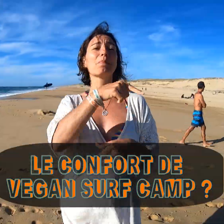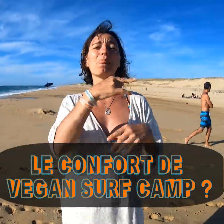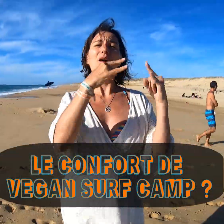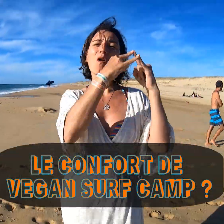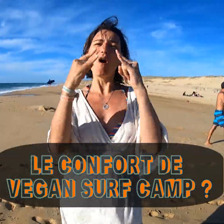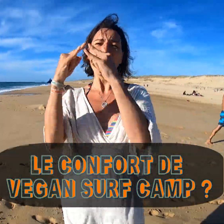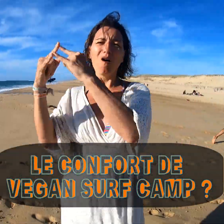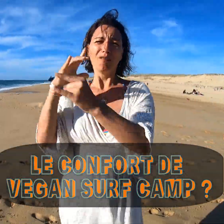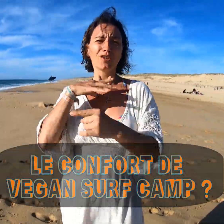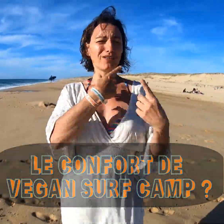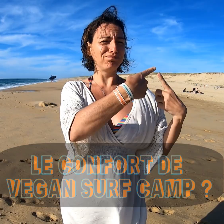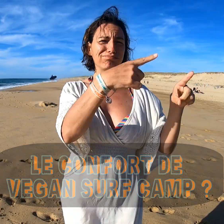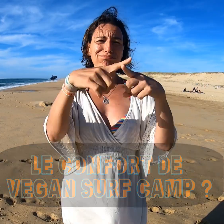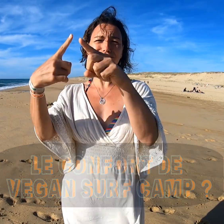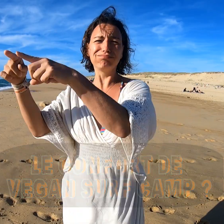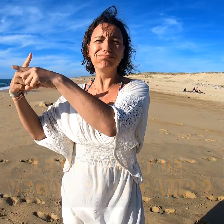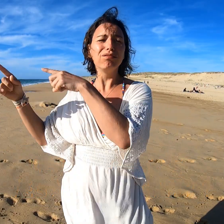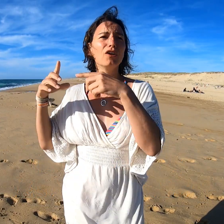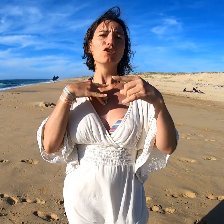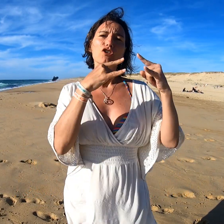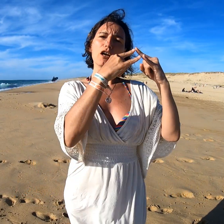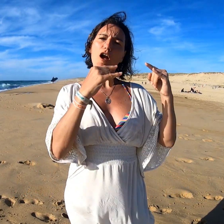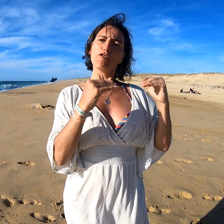Dans le camping, il y a plusieurs niveaux de confort